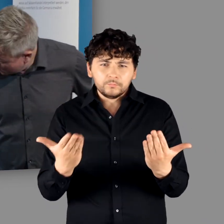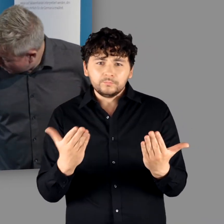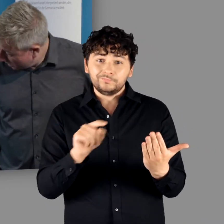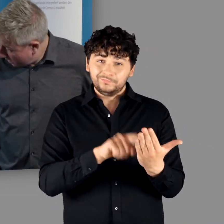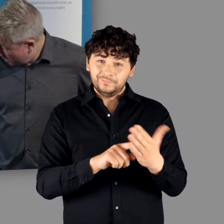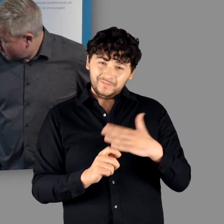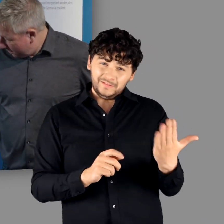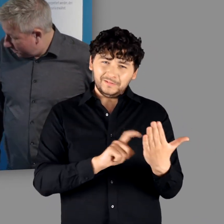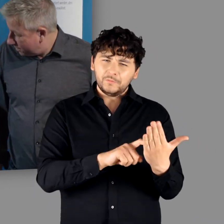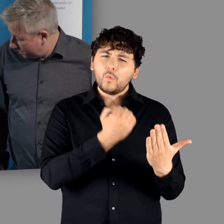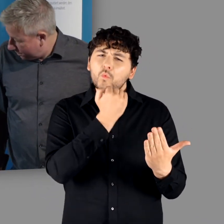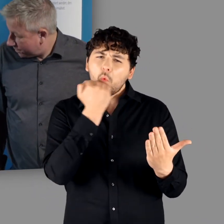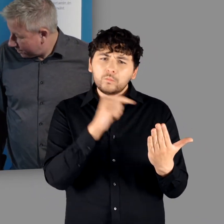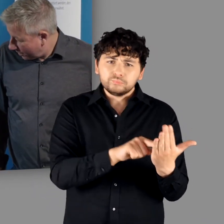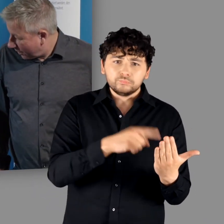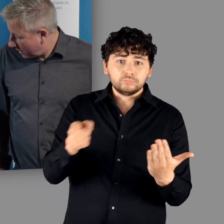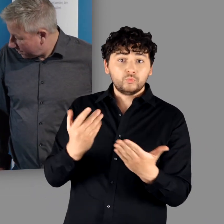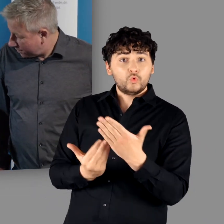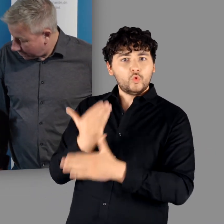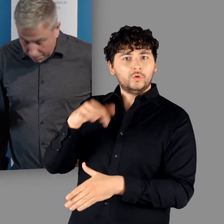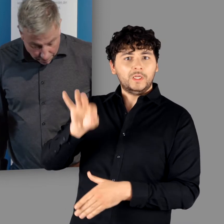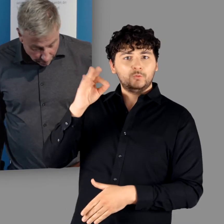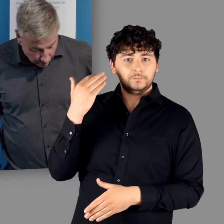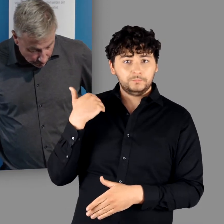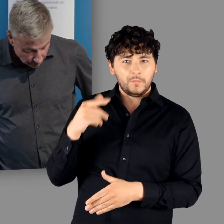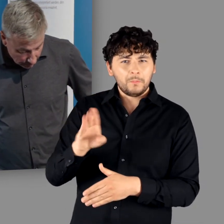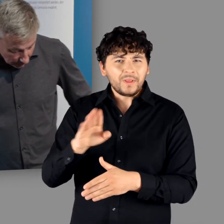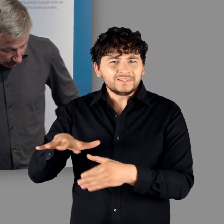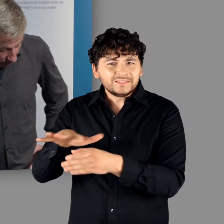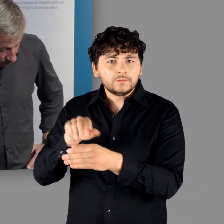dieses sehr grobe und herausgearbeitete und dann der Neufund aus Mainz,